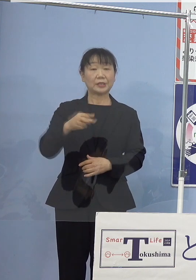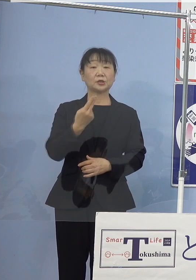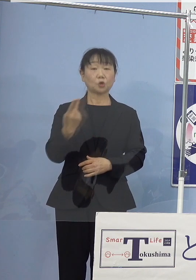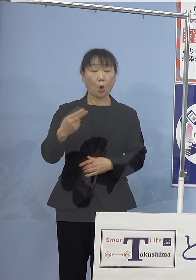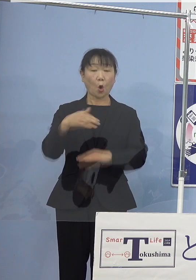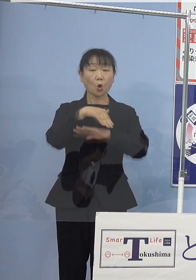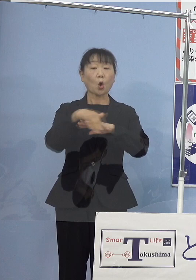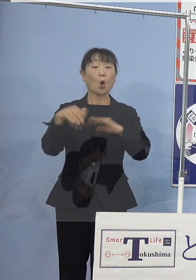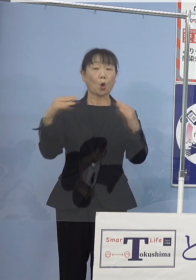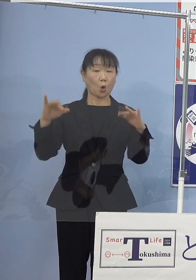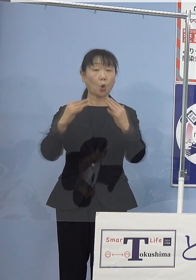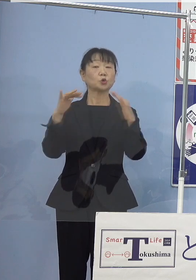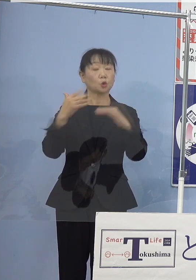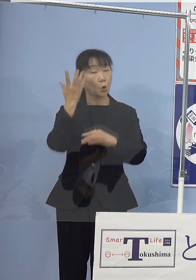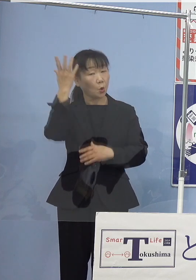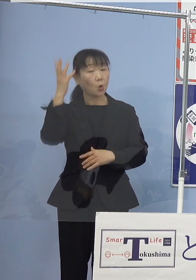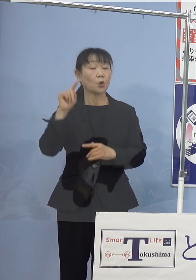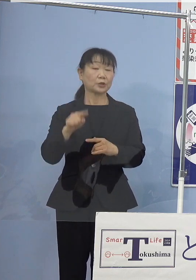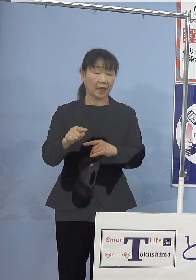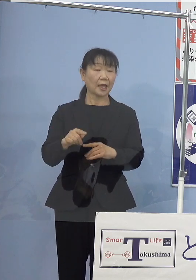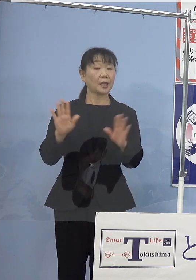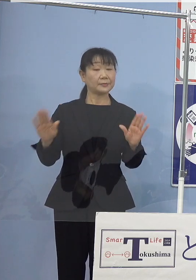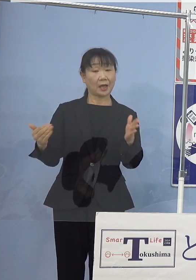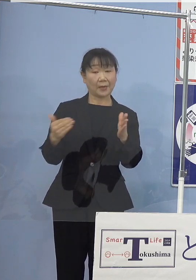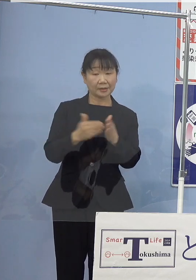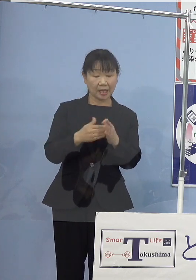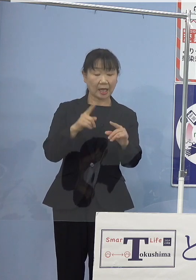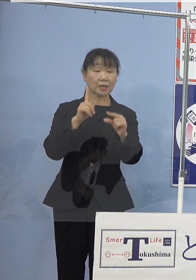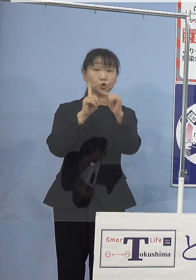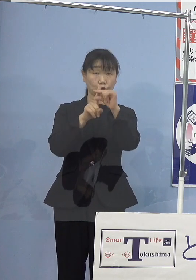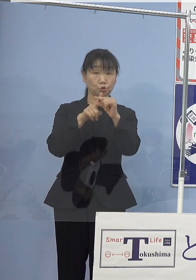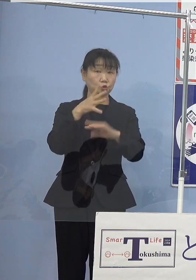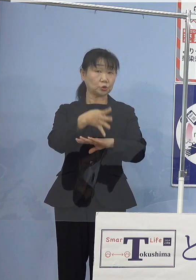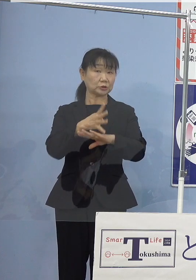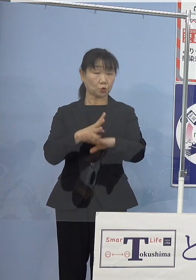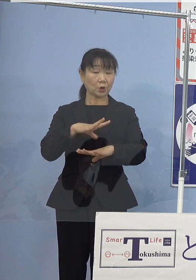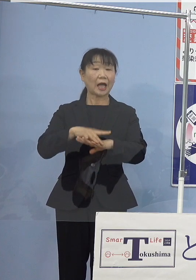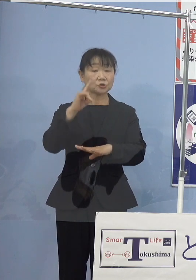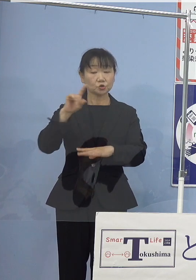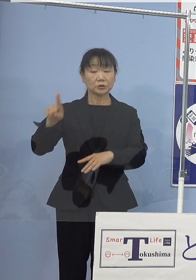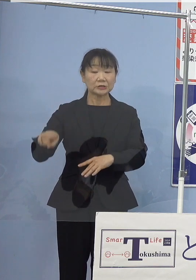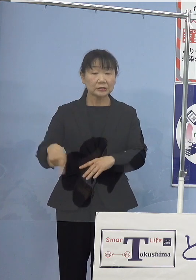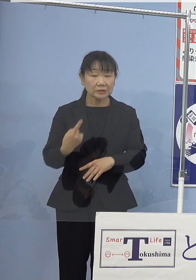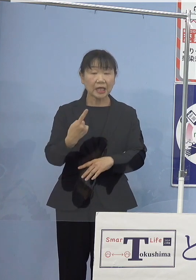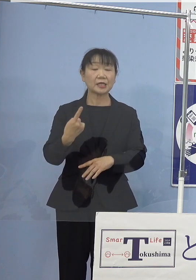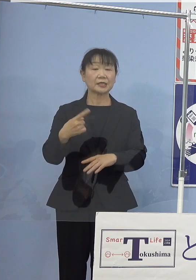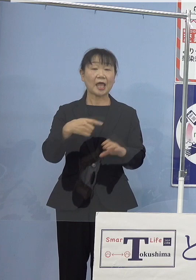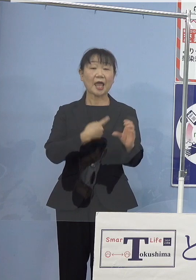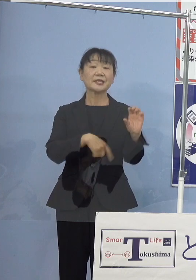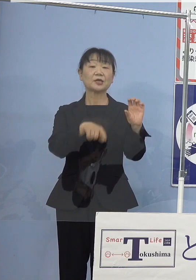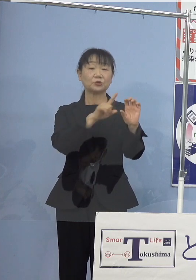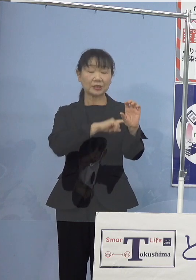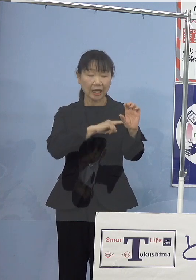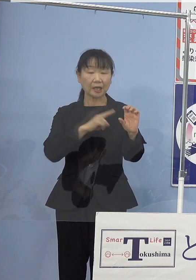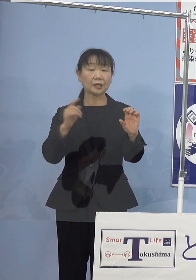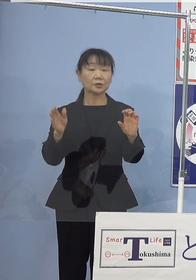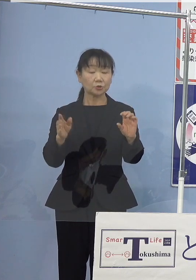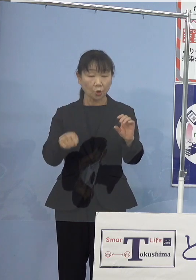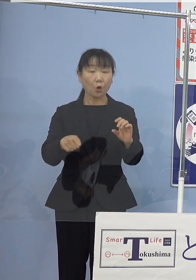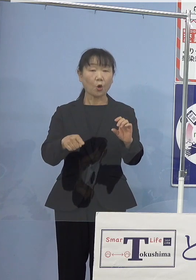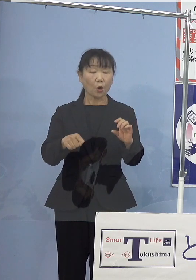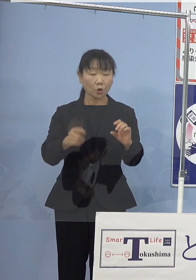これまで中四国初となる 自然エネルギー由来水素ステーションの設置や